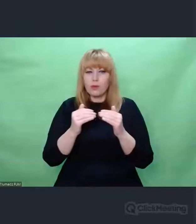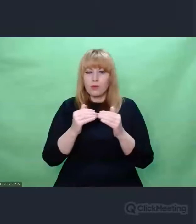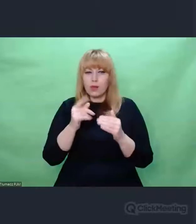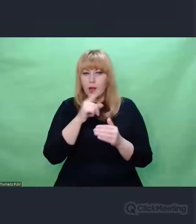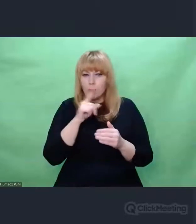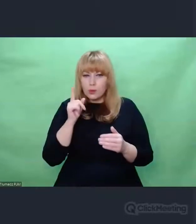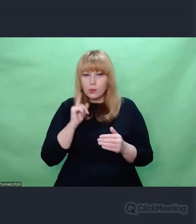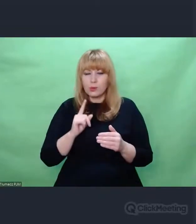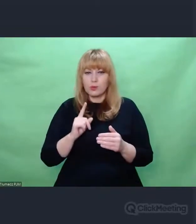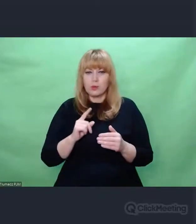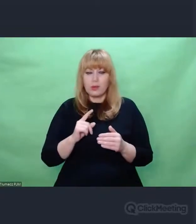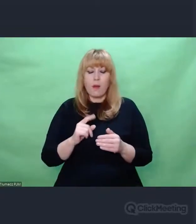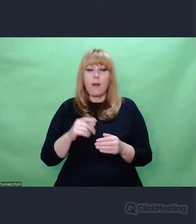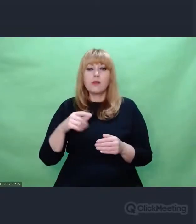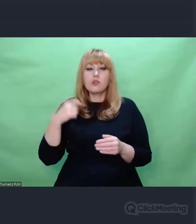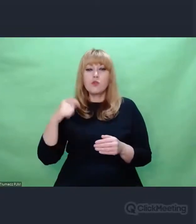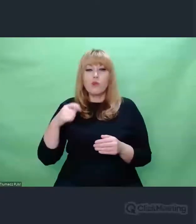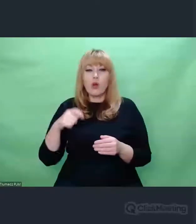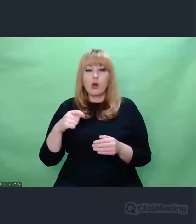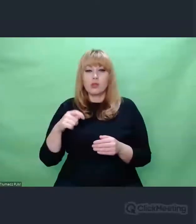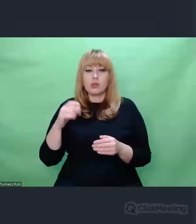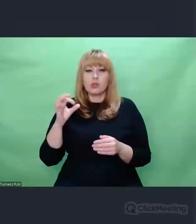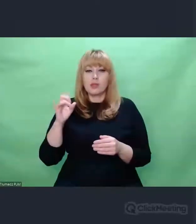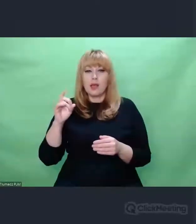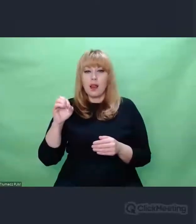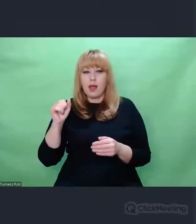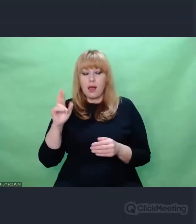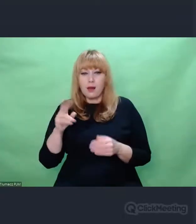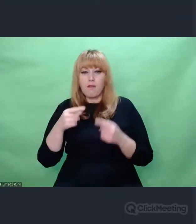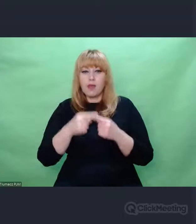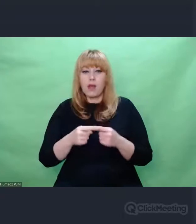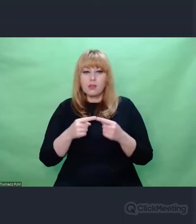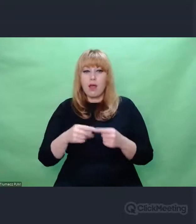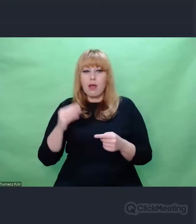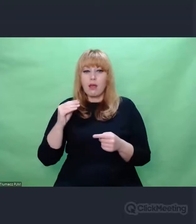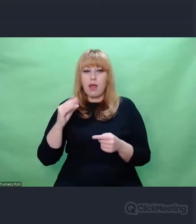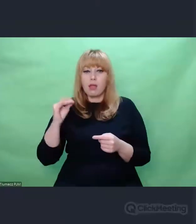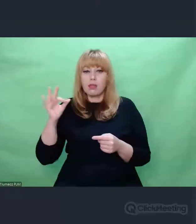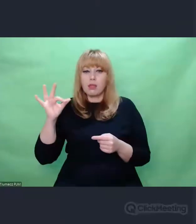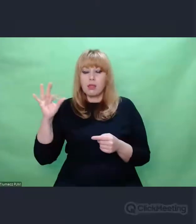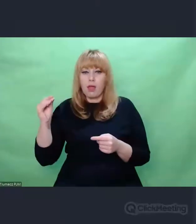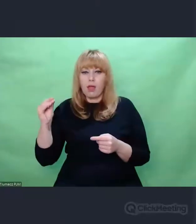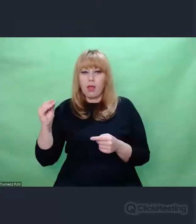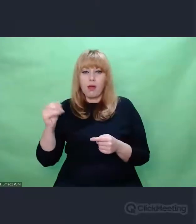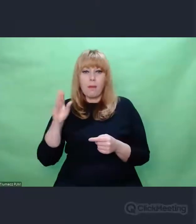To były wiersze Goethego. Perły niemieckiego romantyzmu.